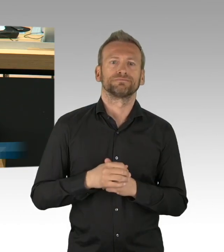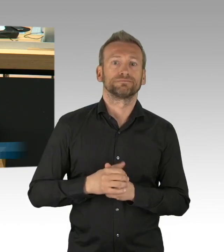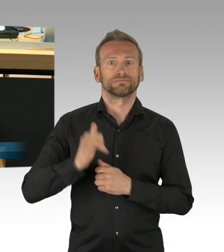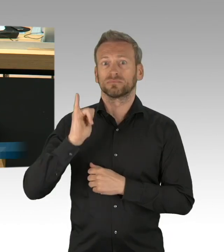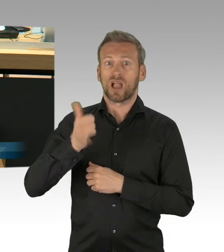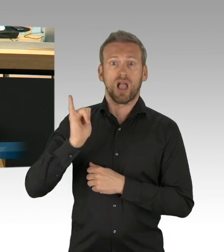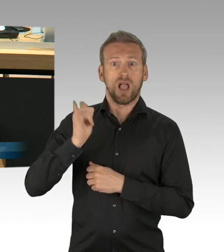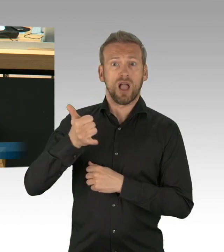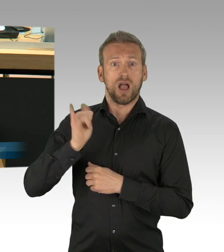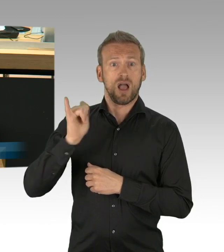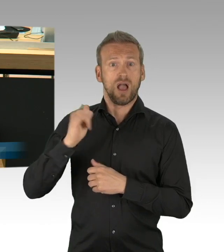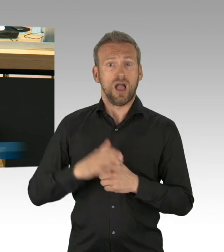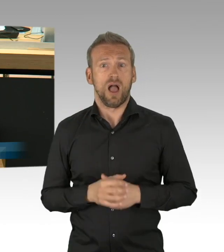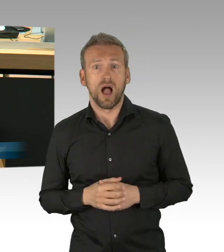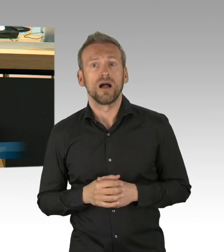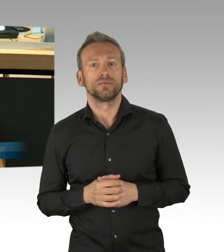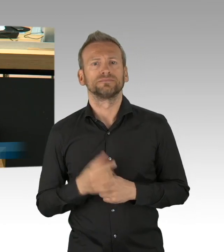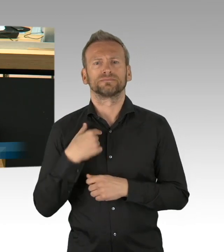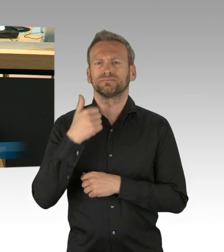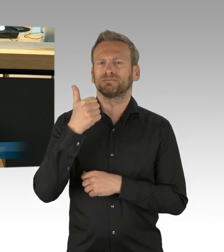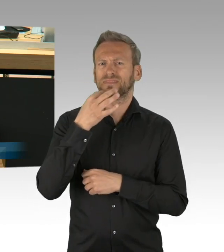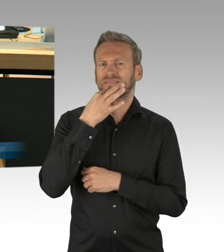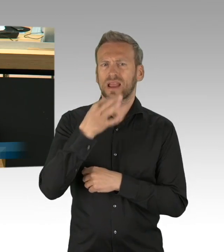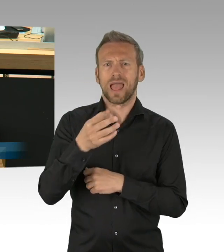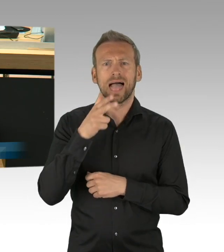in keiner Ältestenratssitzung einen breiten Konsens erzielt hat,